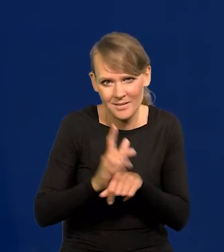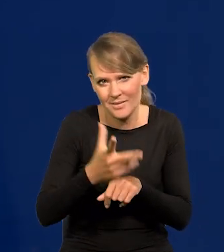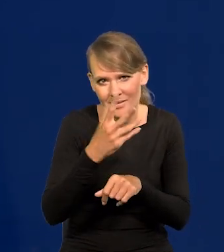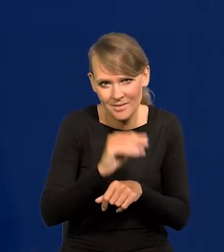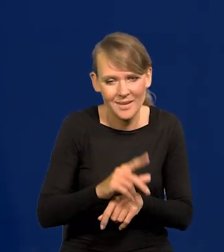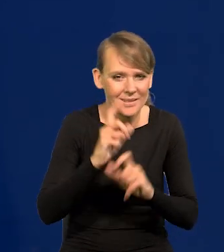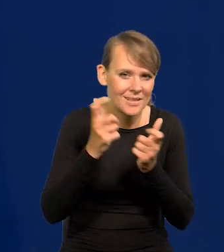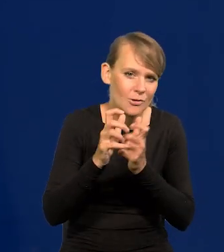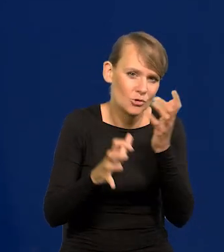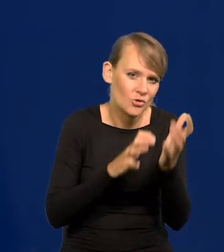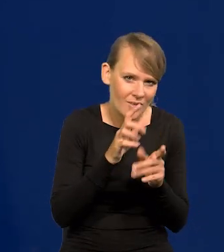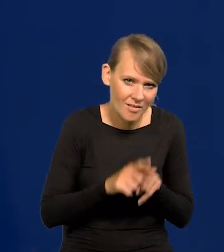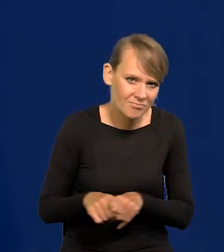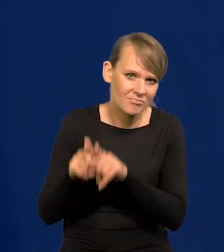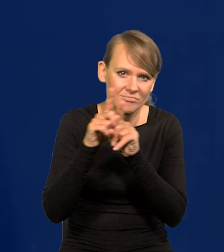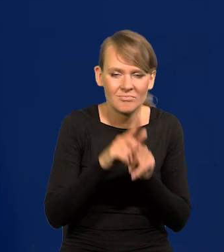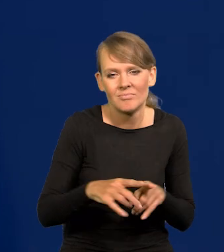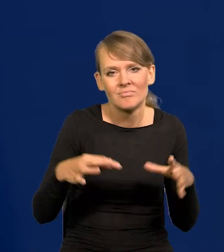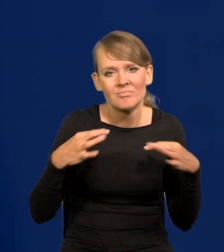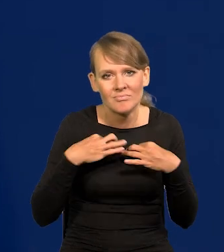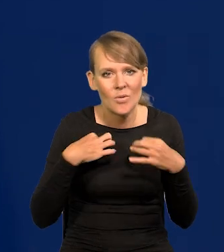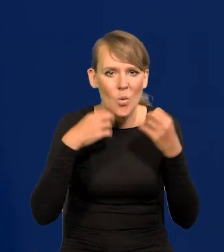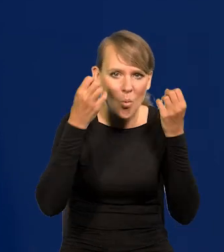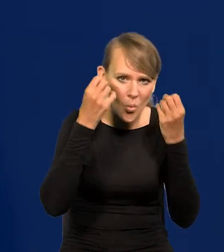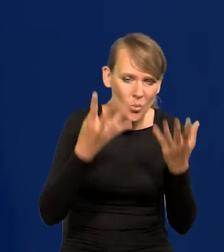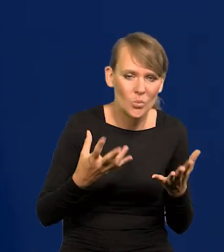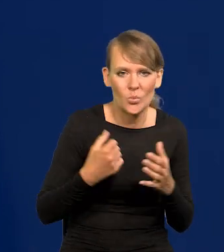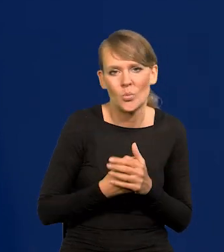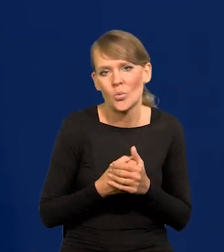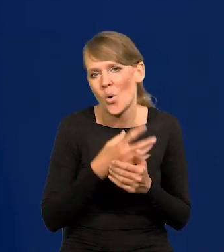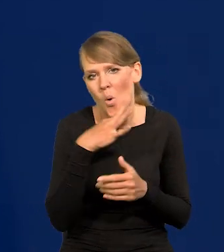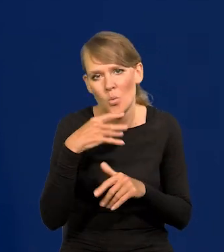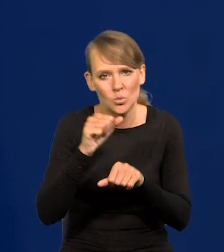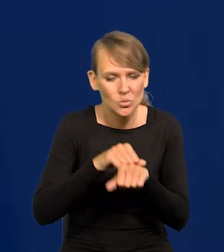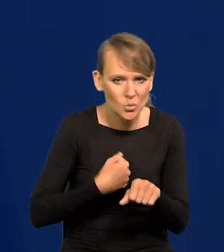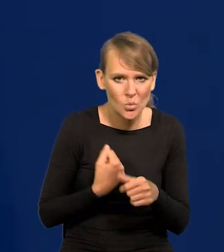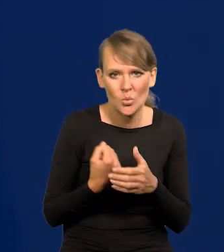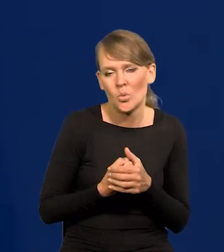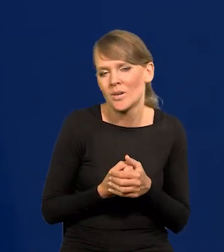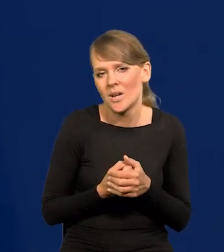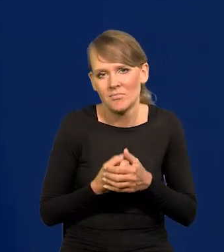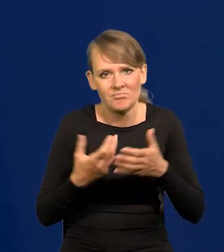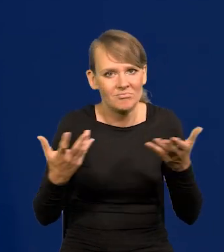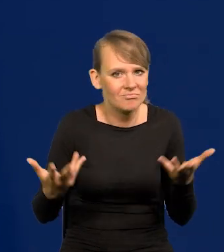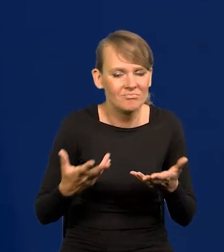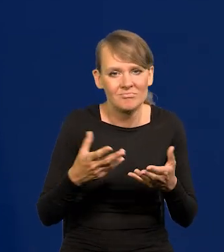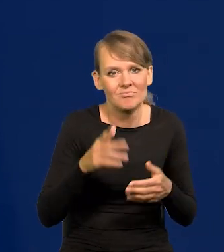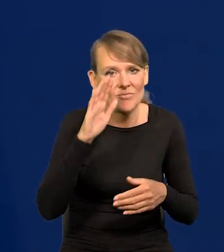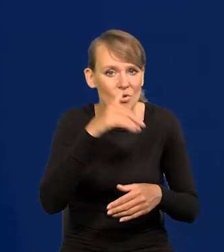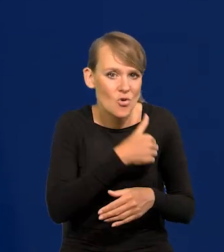Tacy są na całym świecie, niezależnie od kultury, od koloru skóry, od wykształcenia.